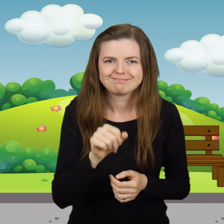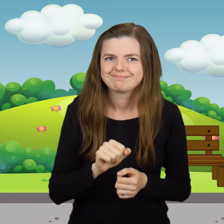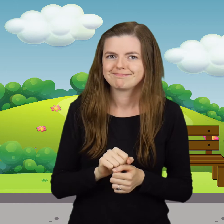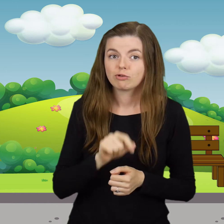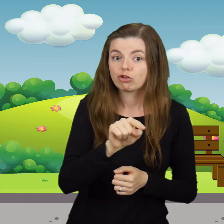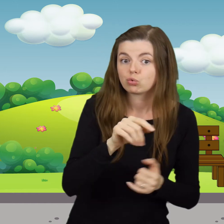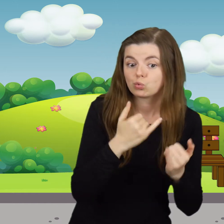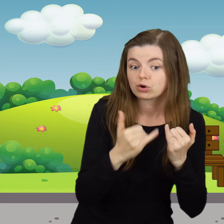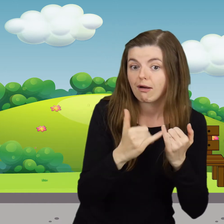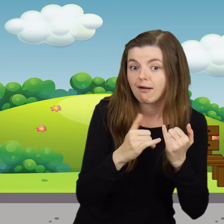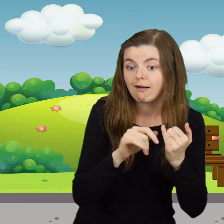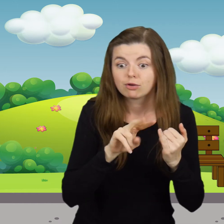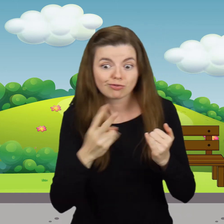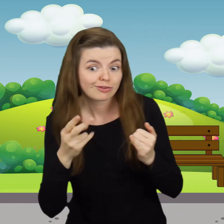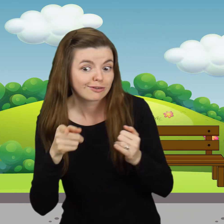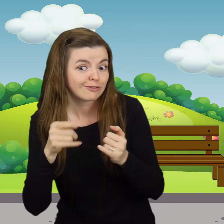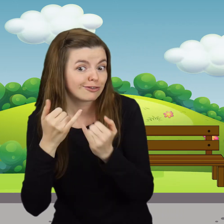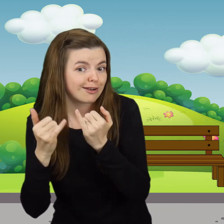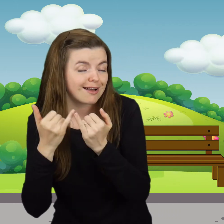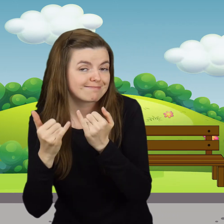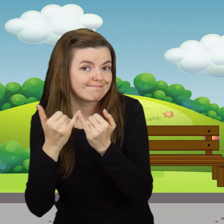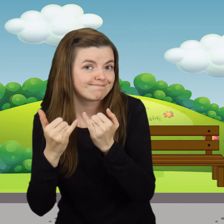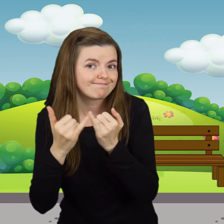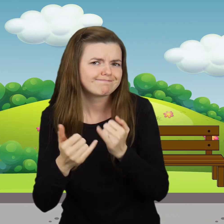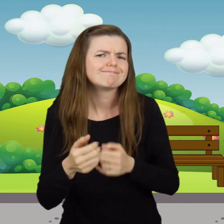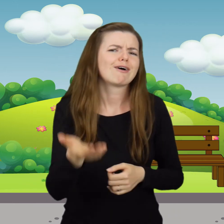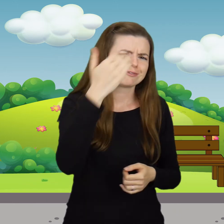Tu jest nóżka i tu nóżka. Chodź,